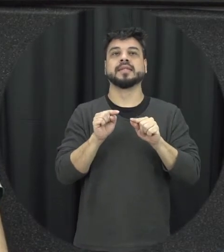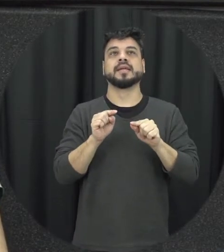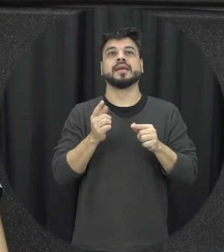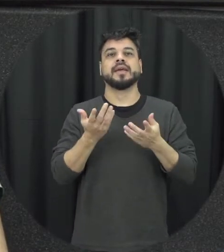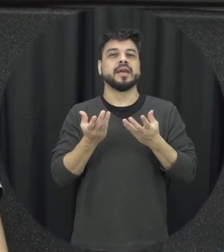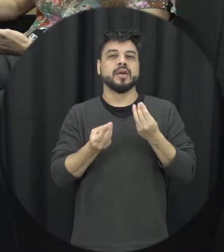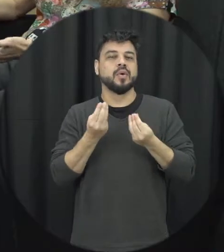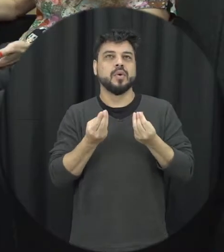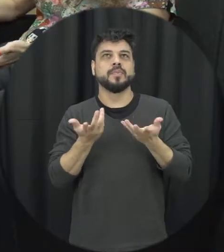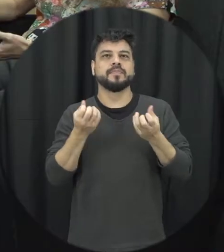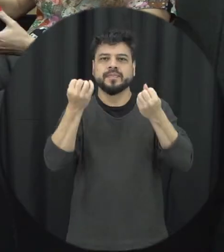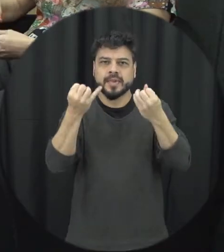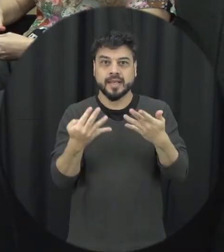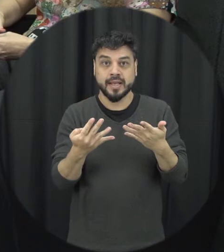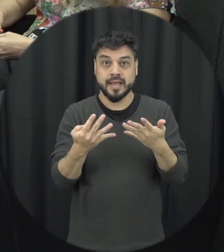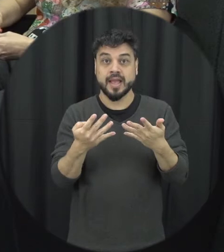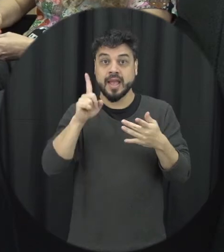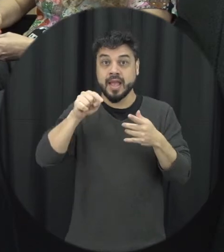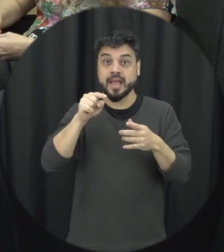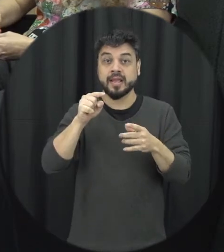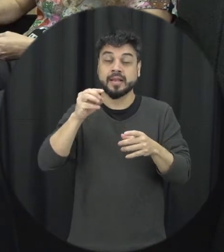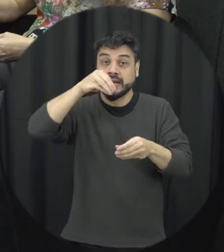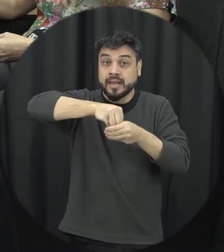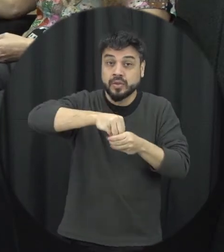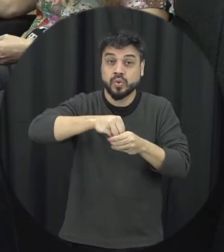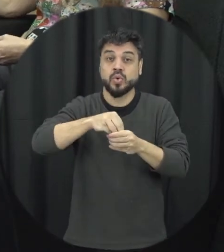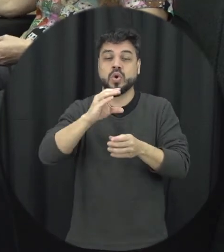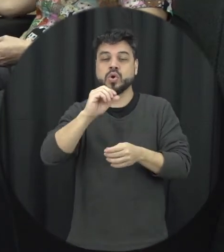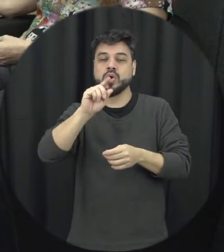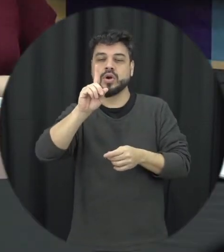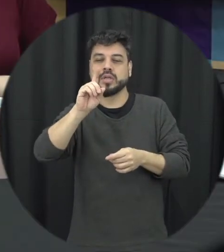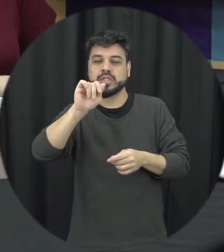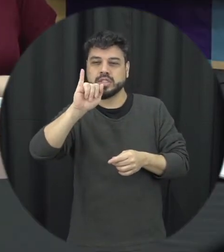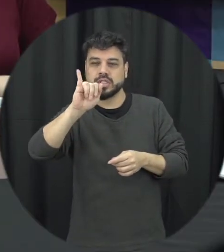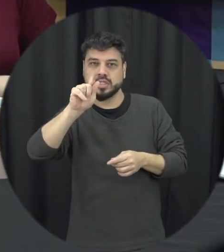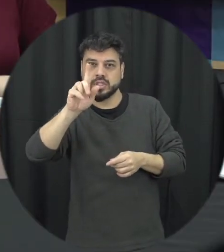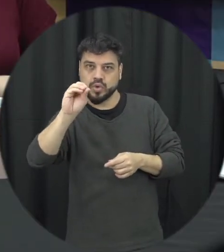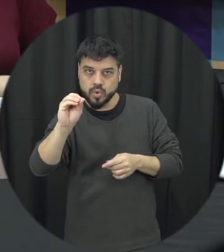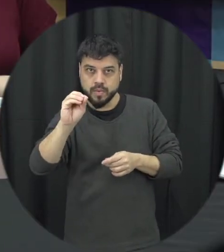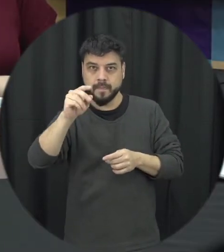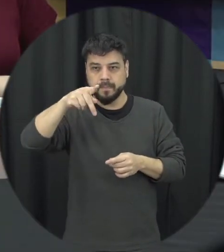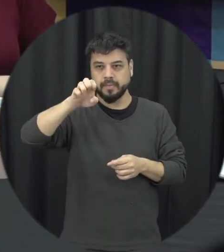fazer uma tipologia dentro do Código Penal então a violência psicológica contra a mulher agora está no